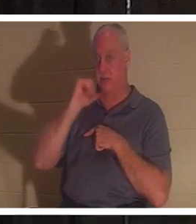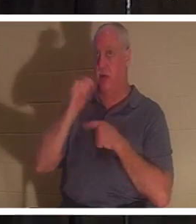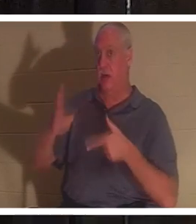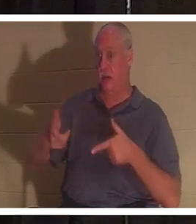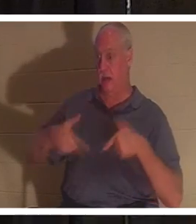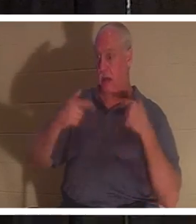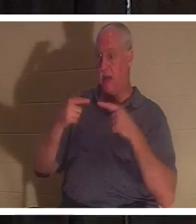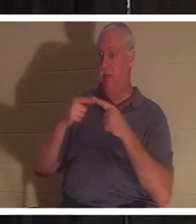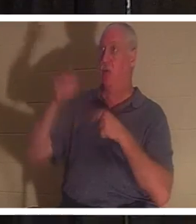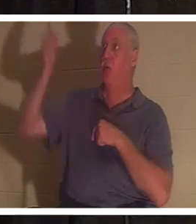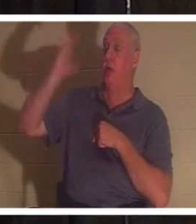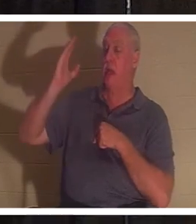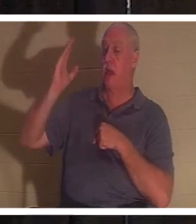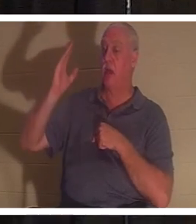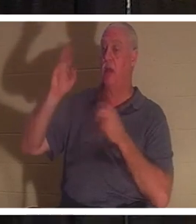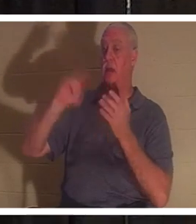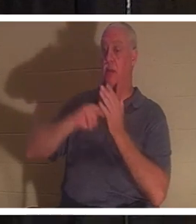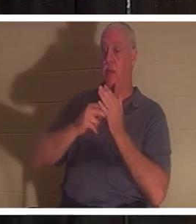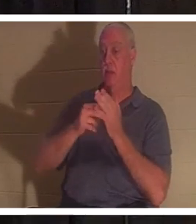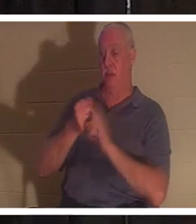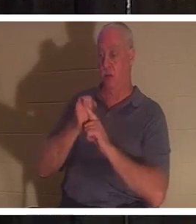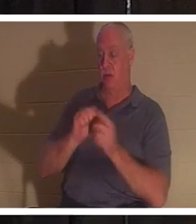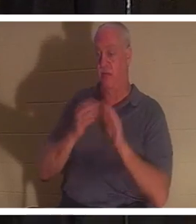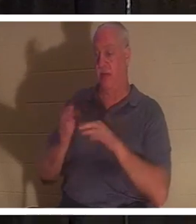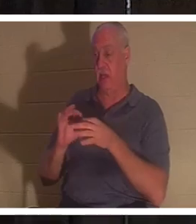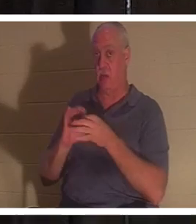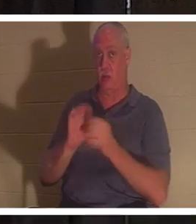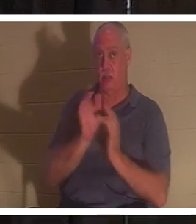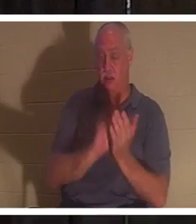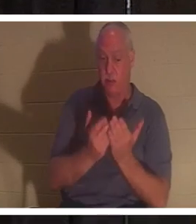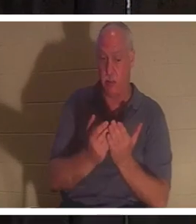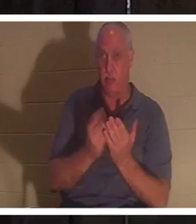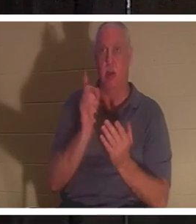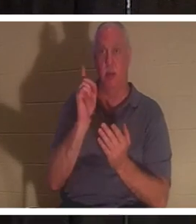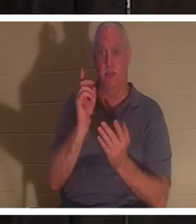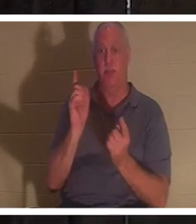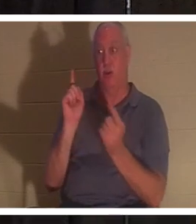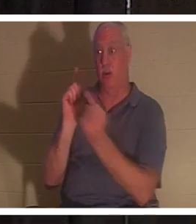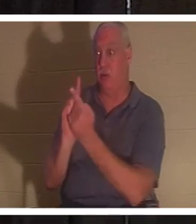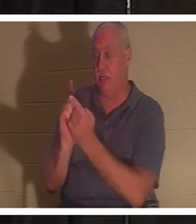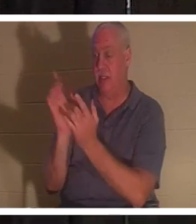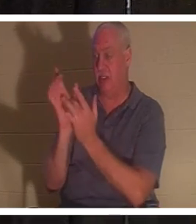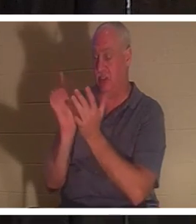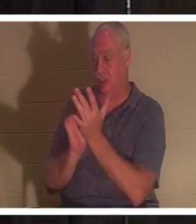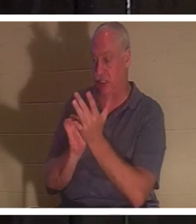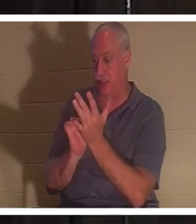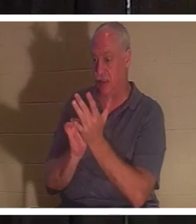вы мертвы согласно Писанию. Но когда вы встречаете Иисуса, тогда вам дается дар жизни.